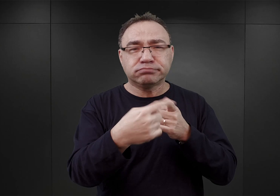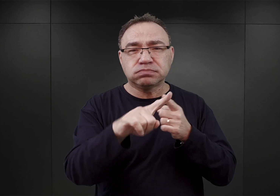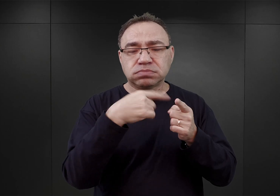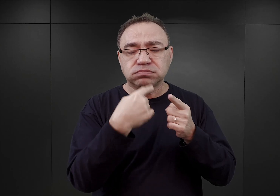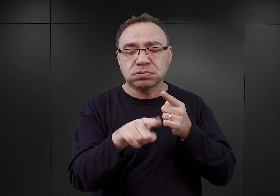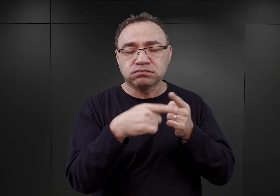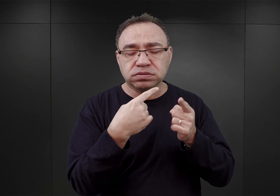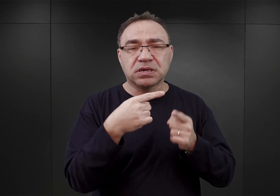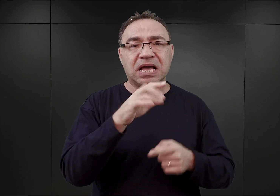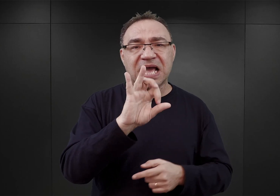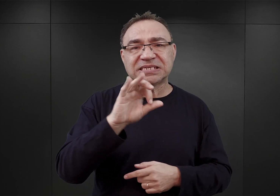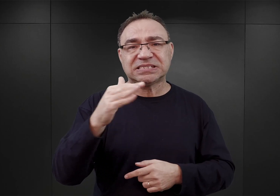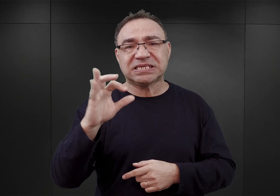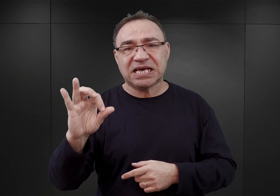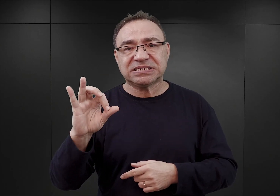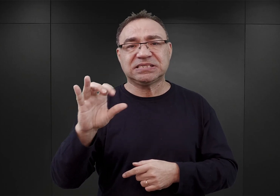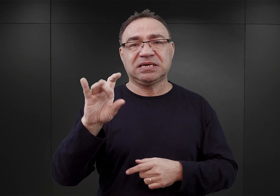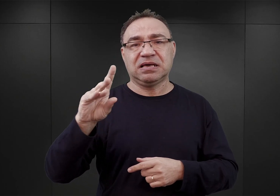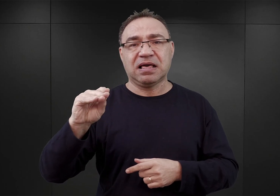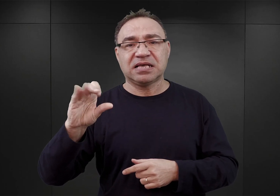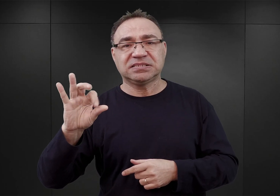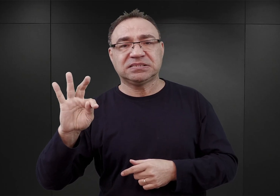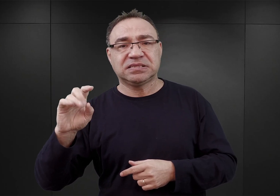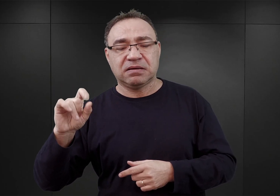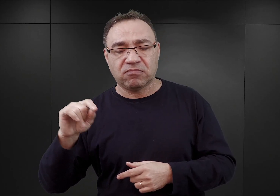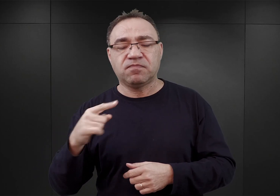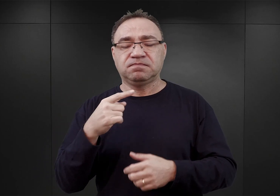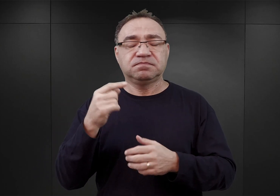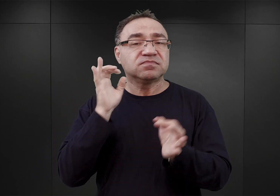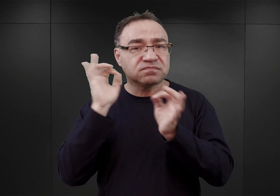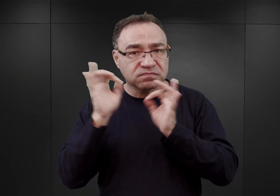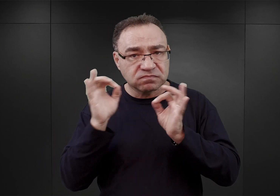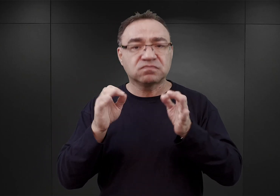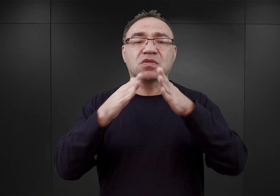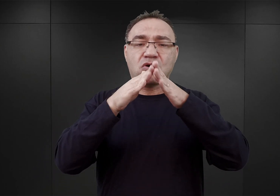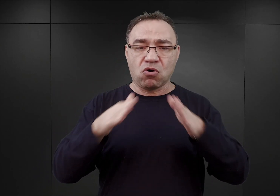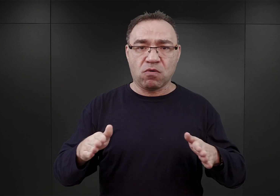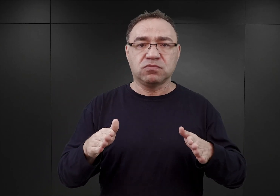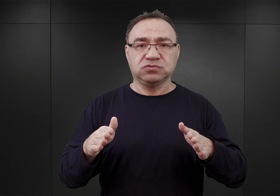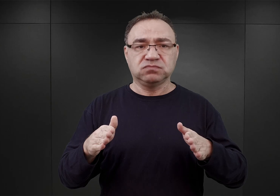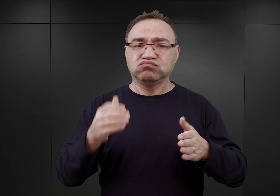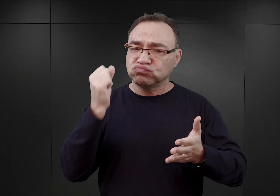pojawiła się informacja o tym, że obóz Auschwitz ma zostać znacząco rozbudowany